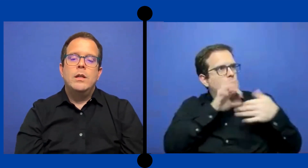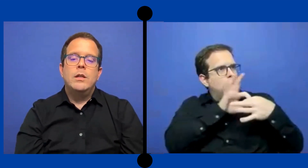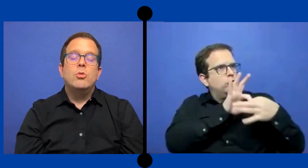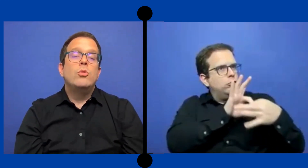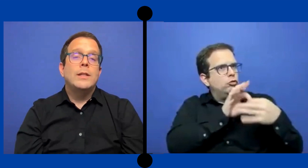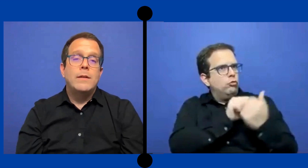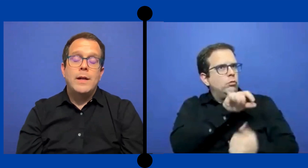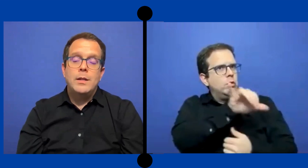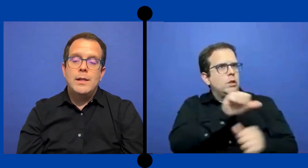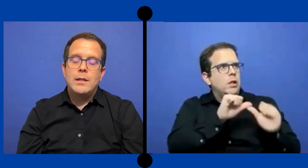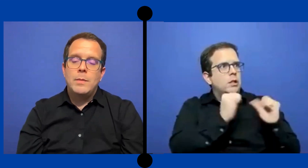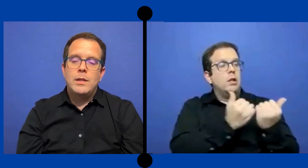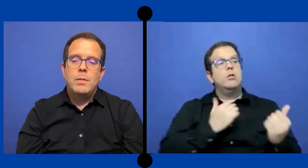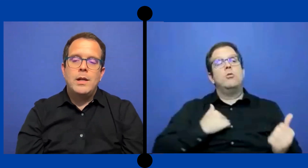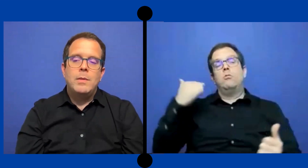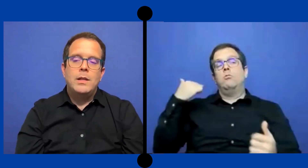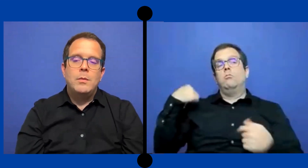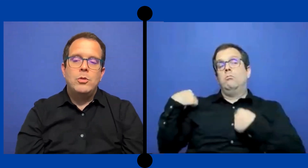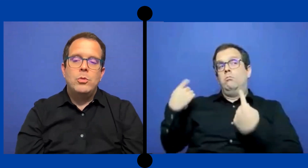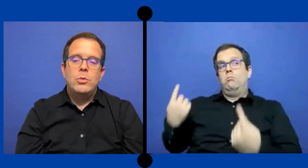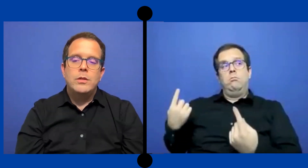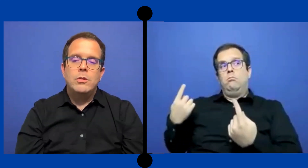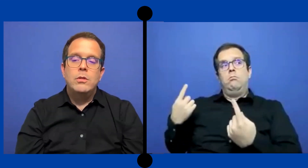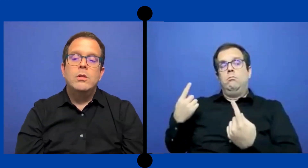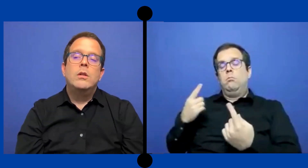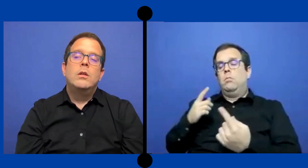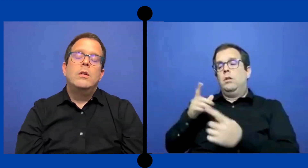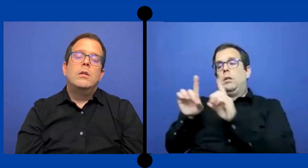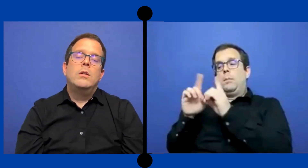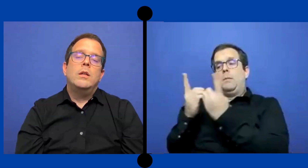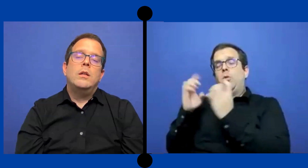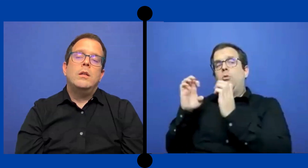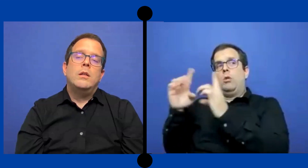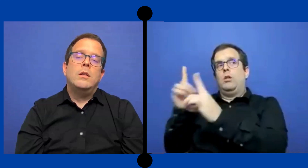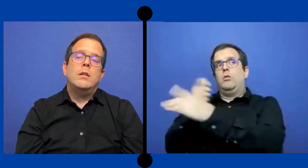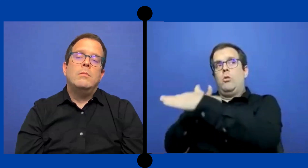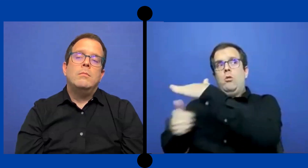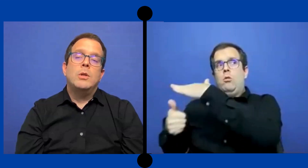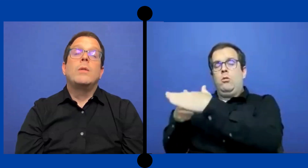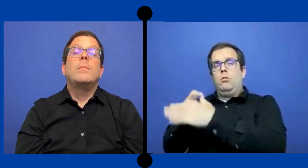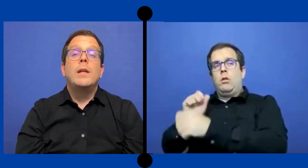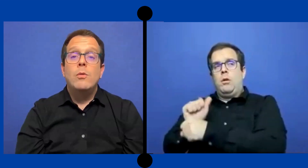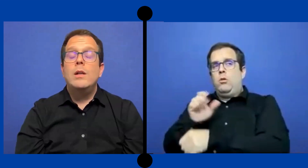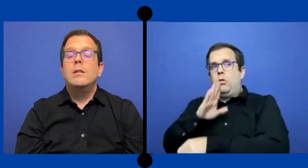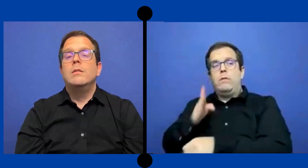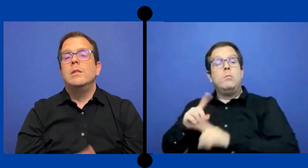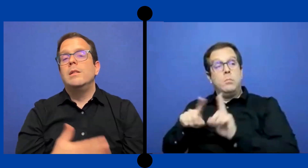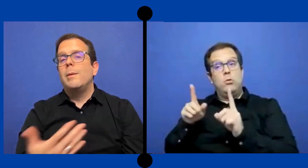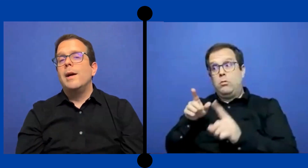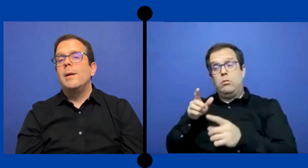Yo nunca trabaje directamente para el ... departamento educación. Pero también igual si trabajarás para el ...